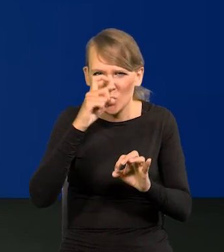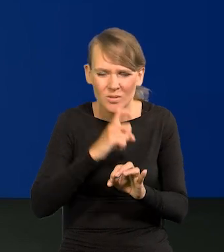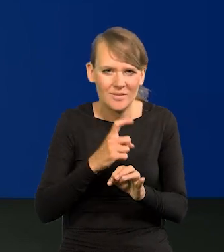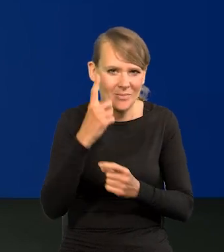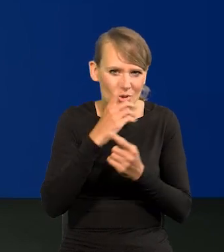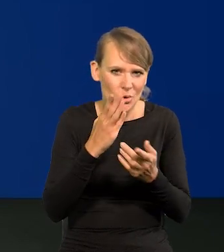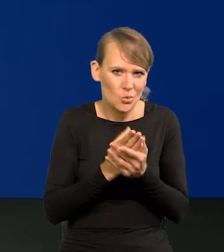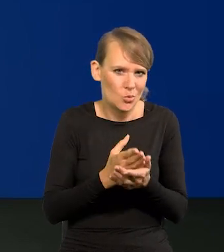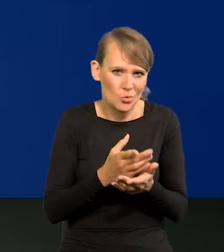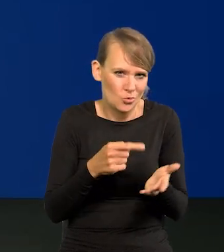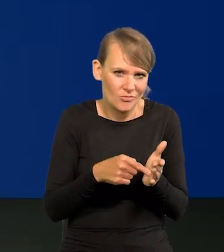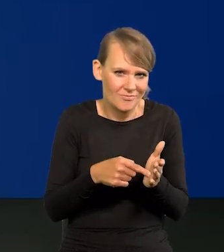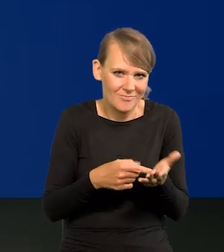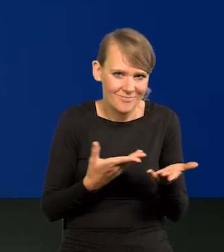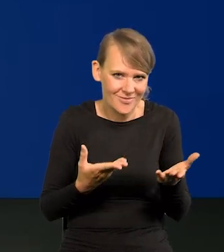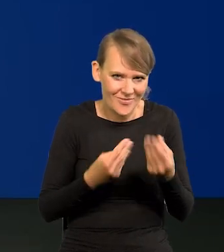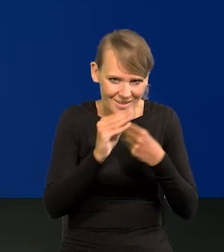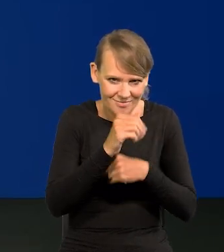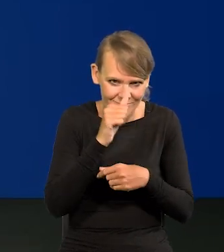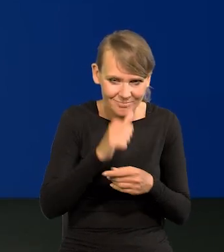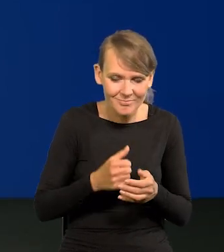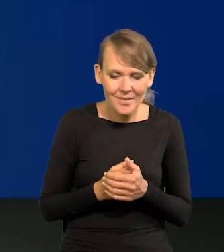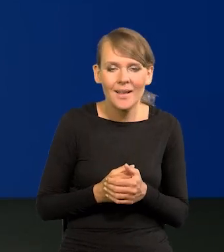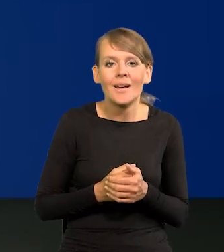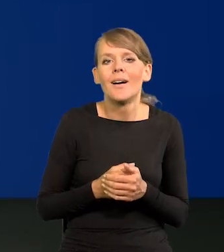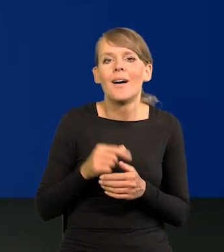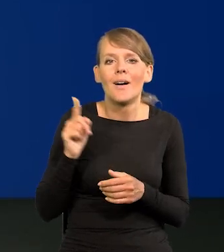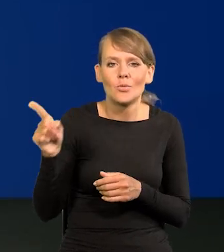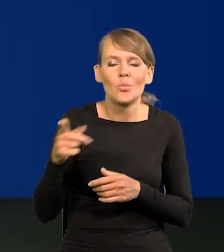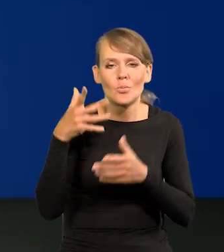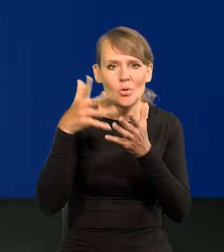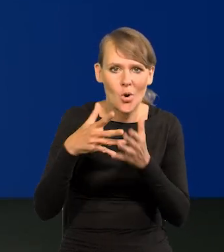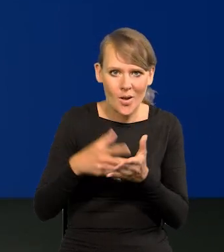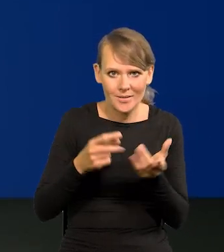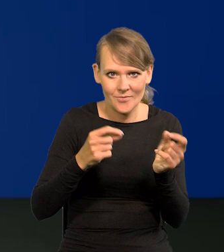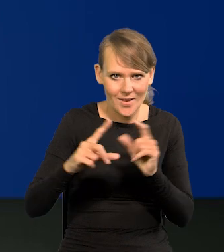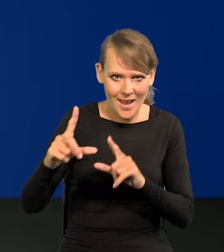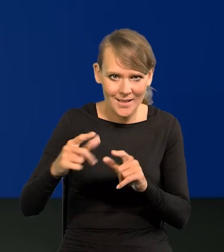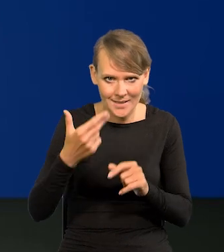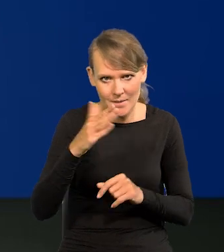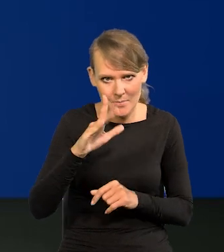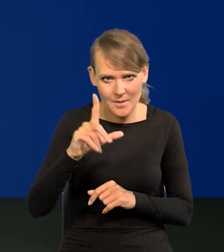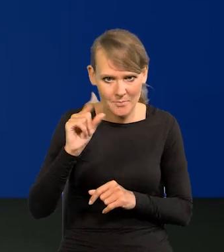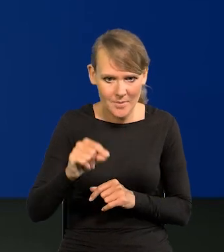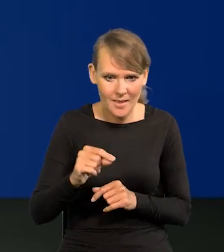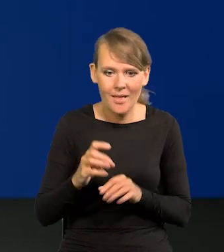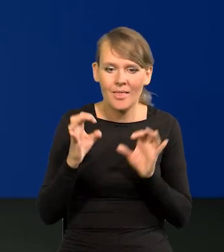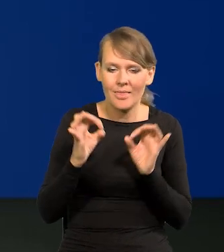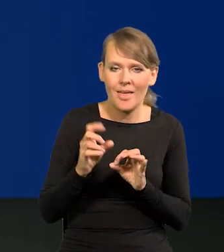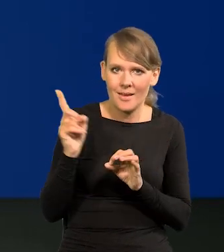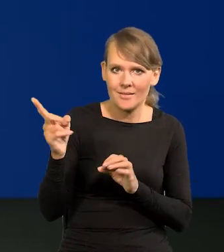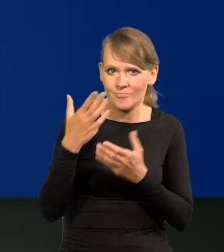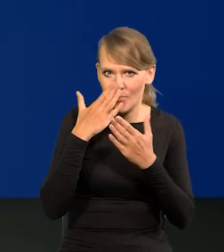Tu mamy projekcji inflacji NBP-owską, którą teraz Państwu przedstawiamy.